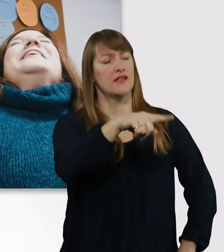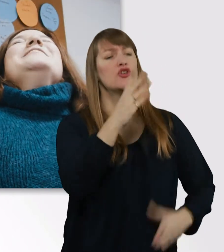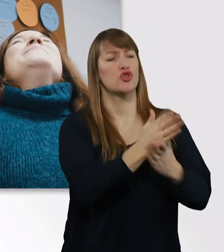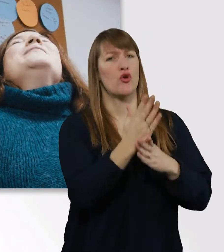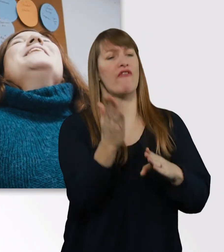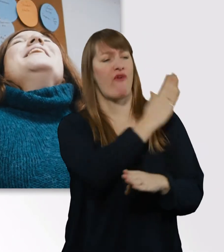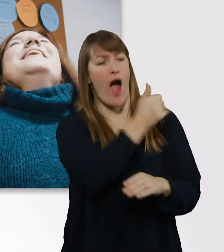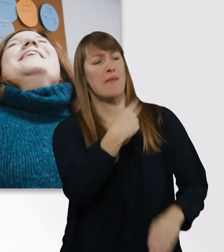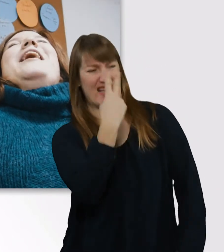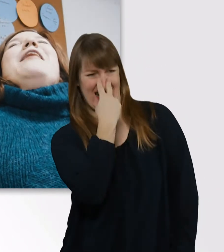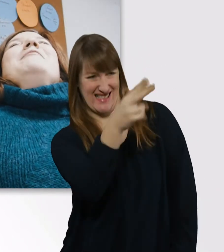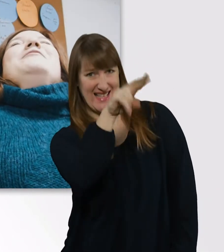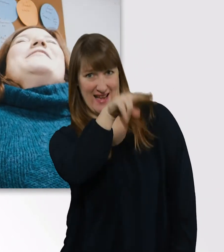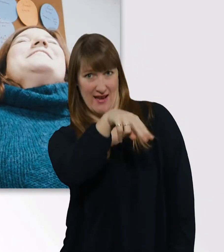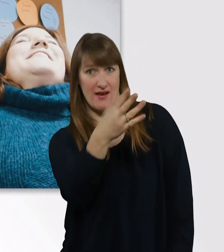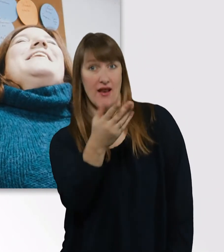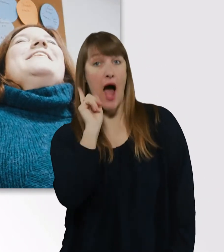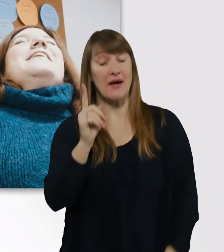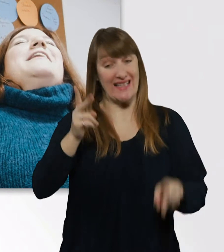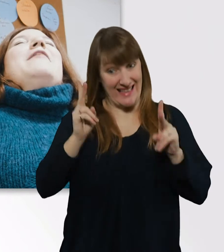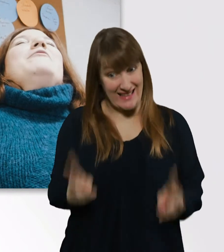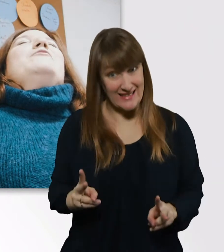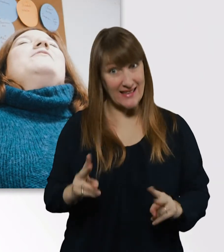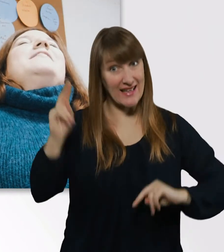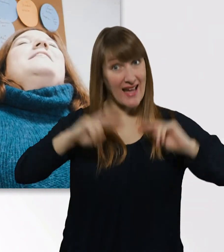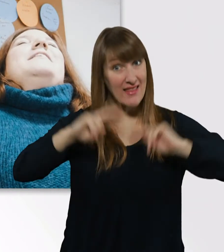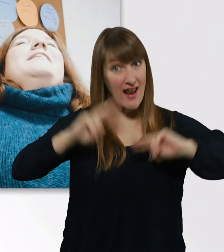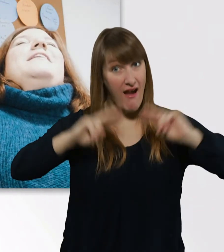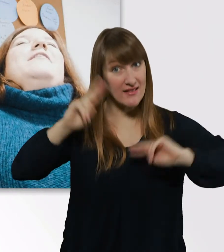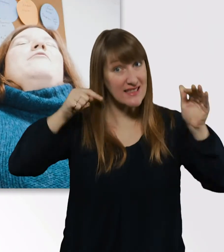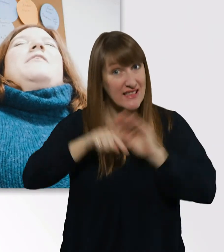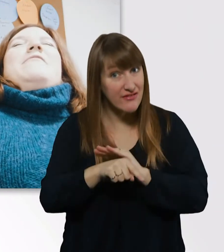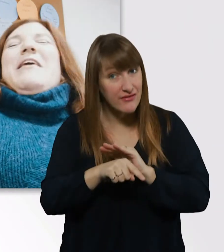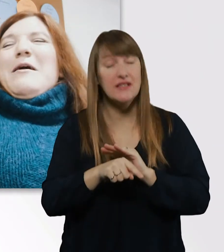aber so richtig kennengelernt haben wir uns in unserer Fach-Abi-Klasse,